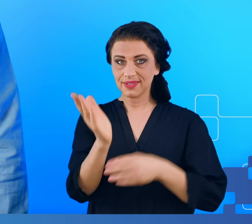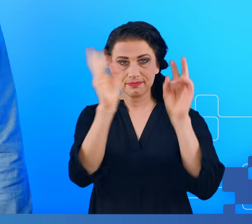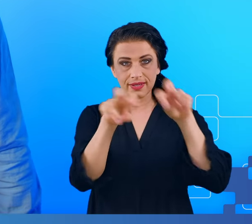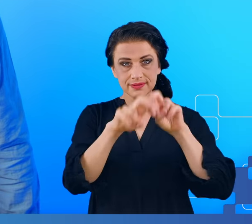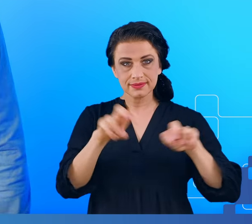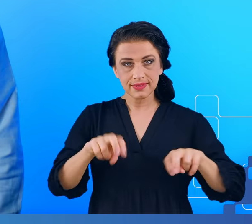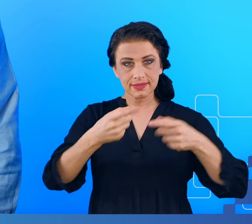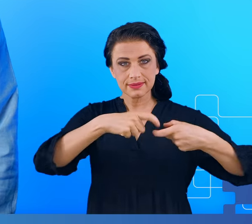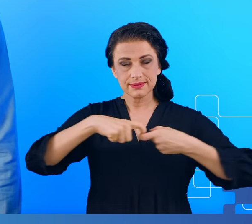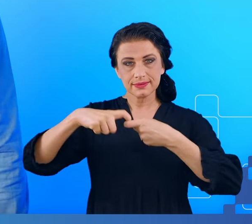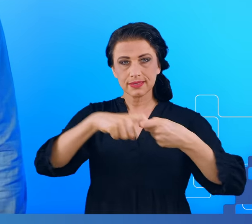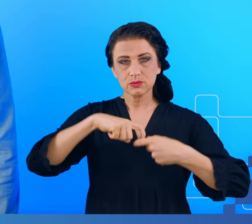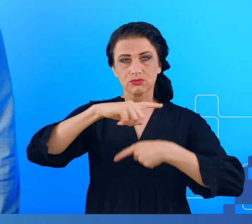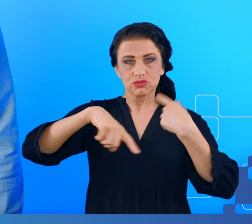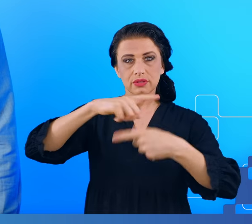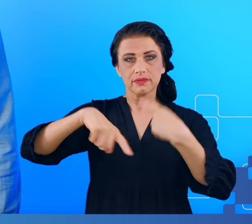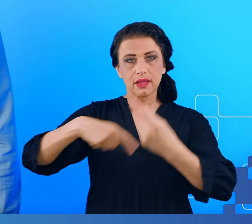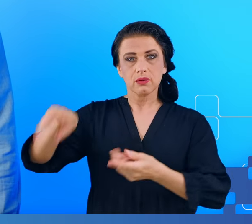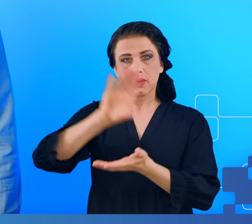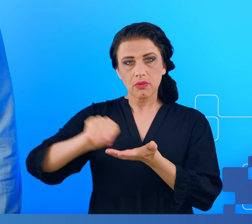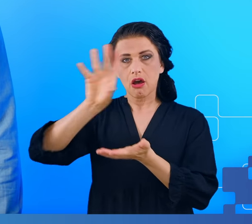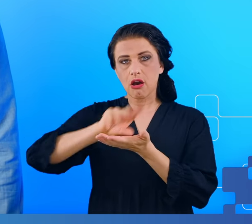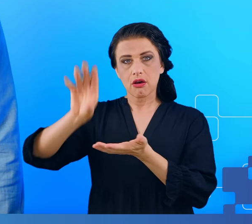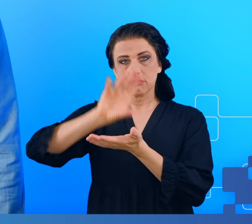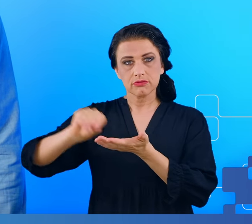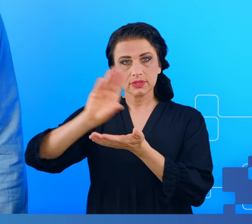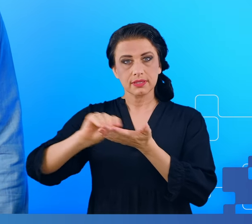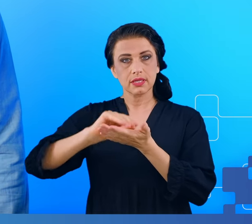zmęczenia metodami ilościowej elektroencefalografii oraz